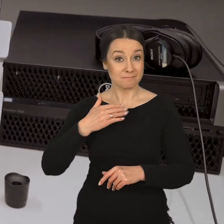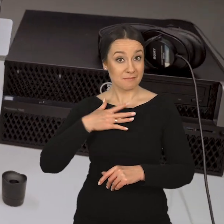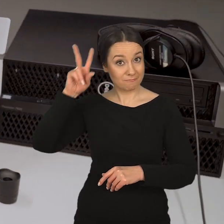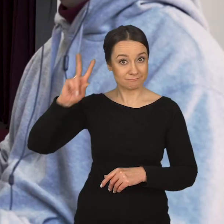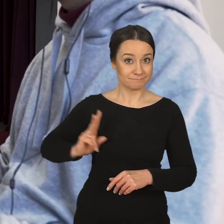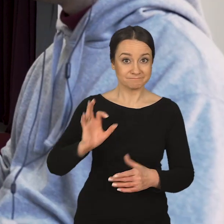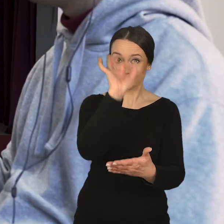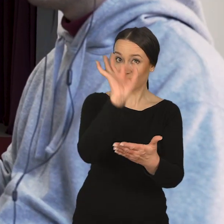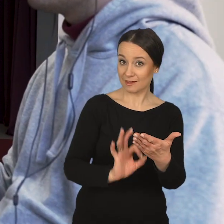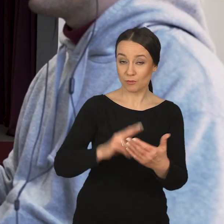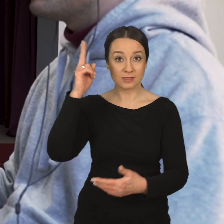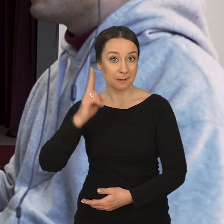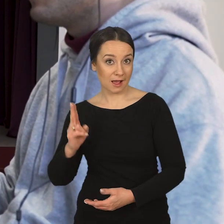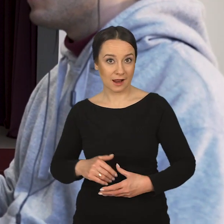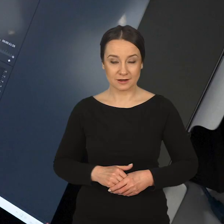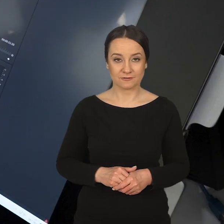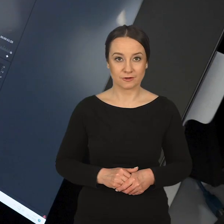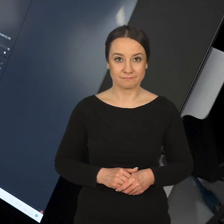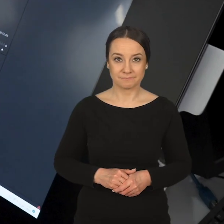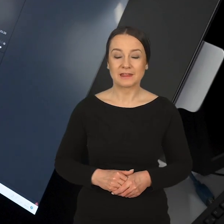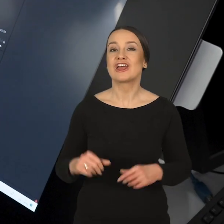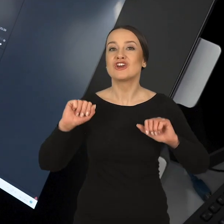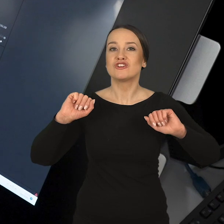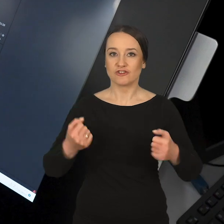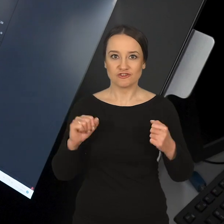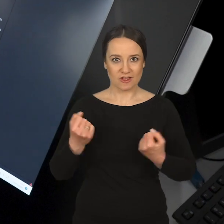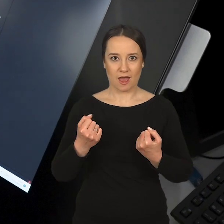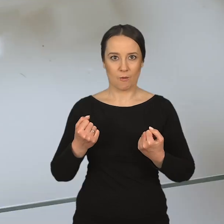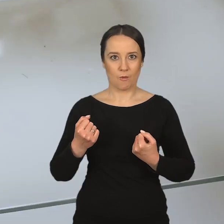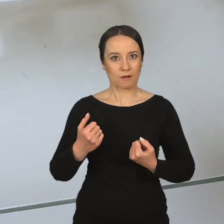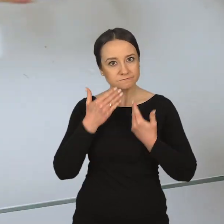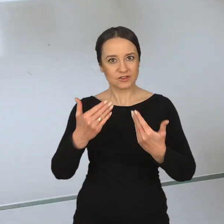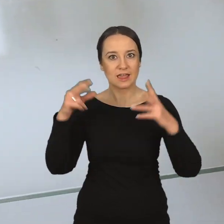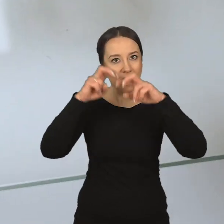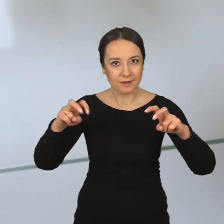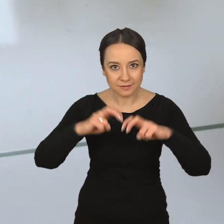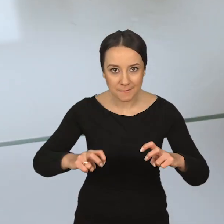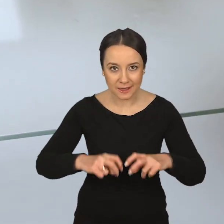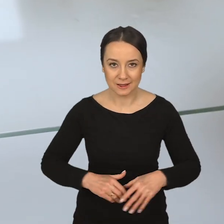Mamy Katedrę Rysunku i Malarstwa, która również działa na polu eksperymentalnym.